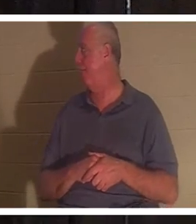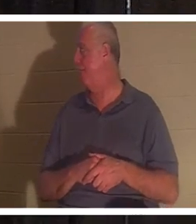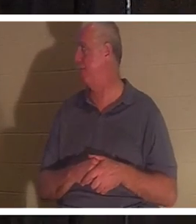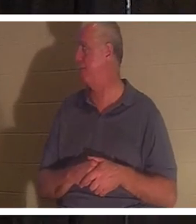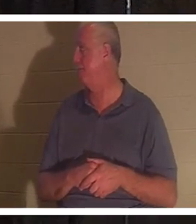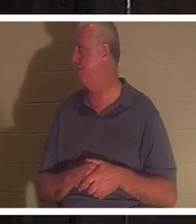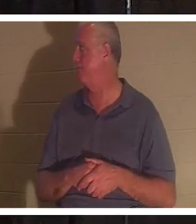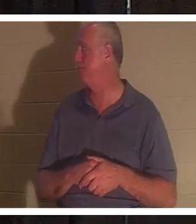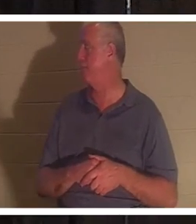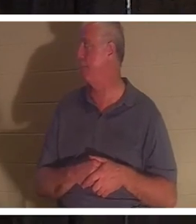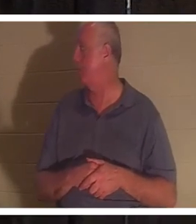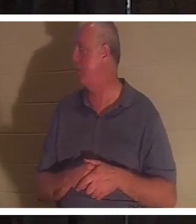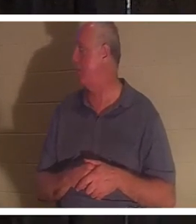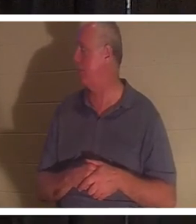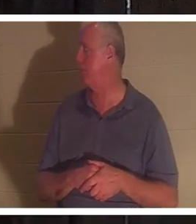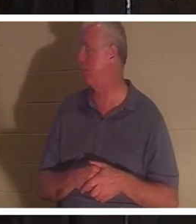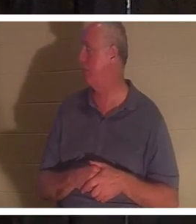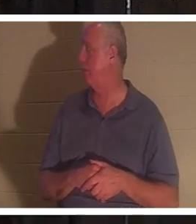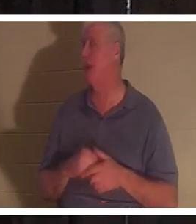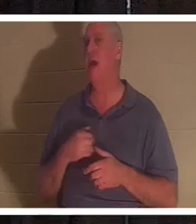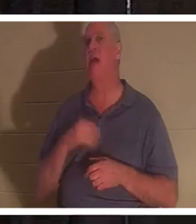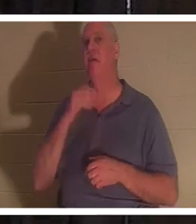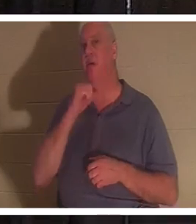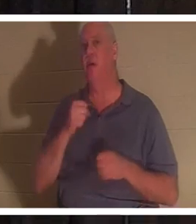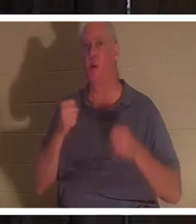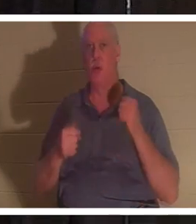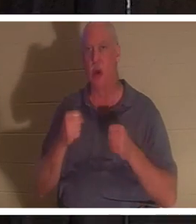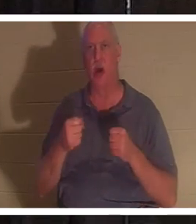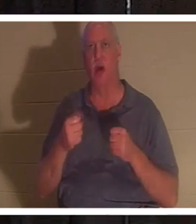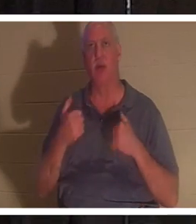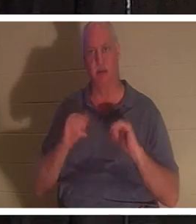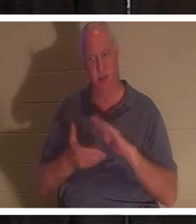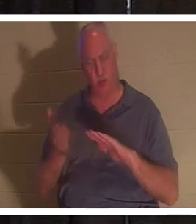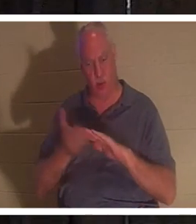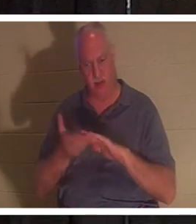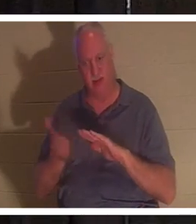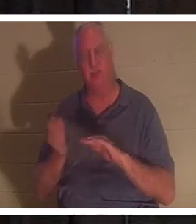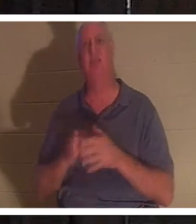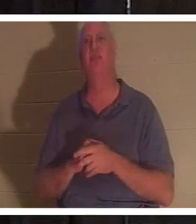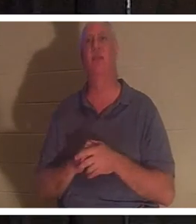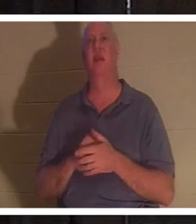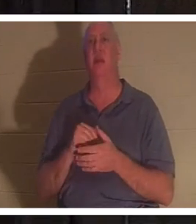Meilen gefahren, aber er läuft immer noch. Es ist schon ein bisschen alt, aber wenn ich da reinkomme, kommt mir das Auto so tot vor